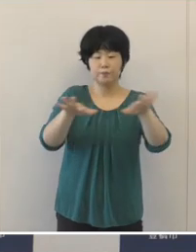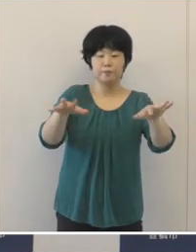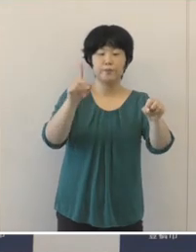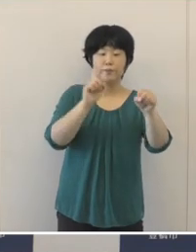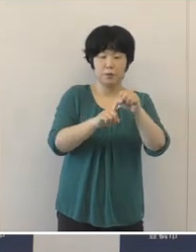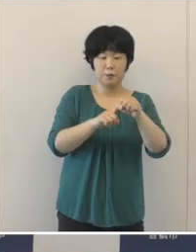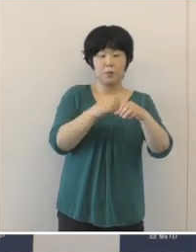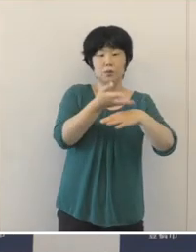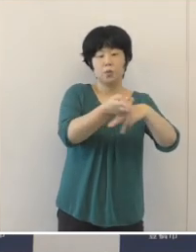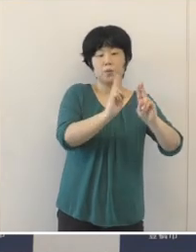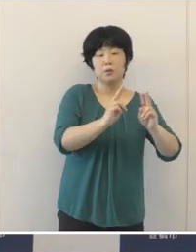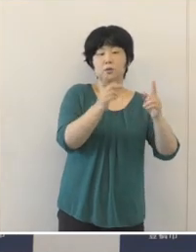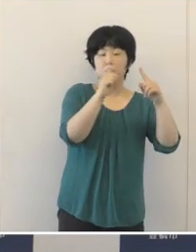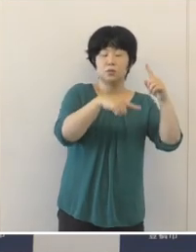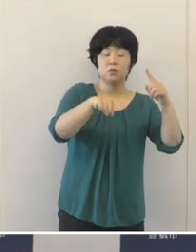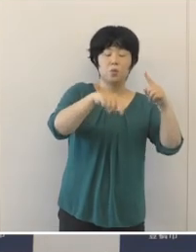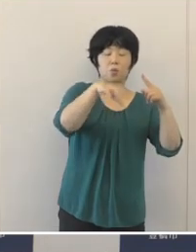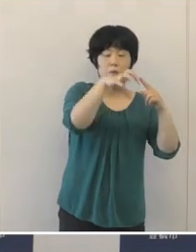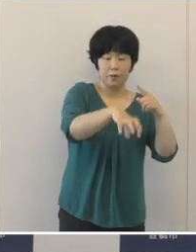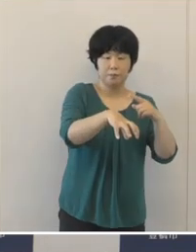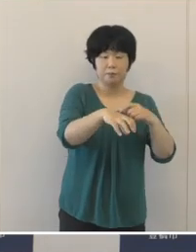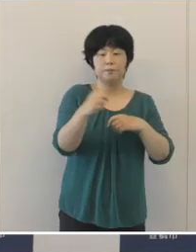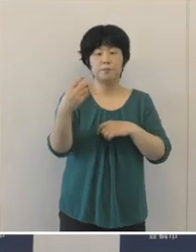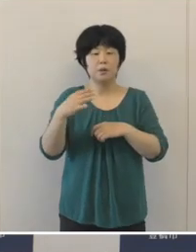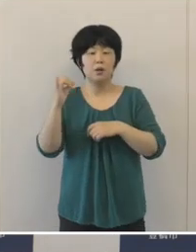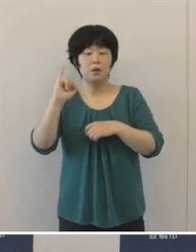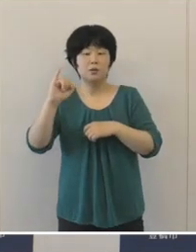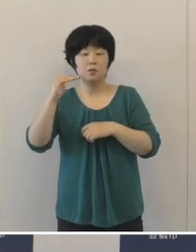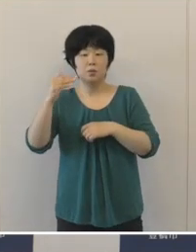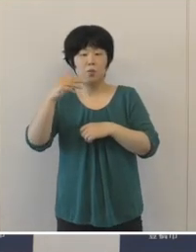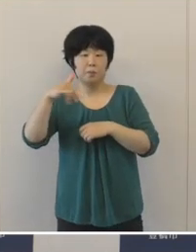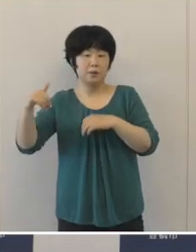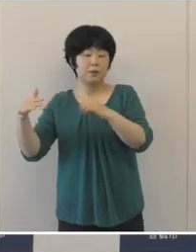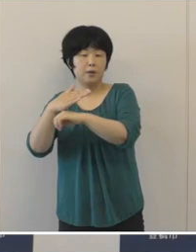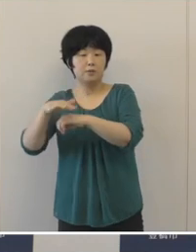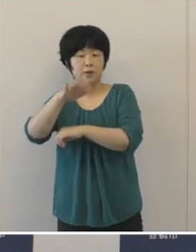豊橋公園や、伊古部海岸にオブジェを設置し